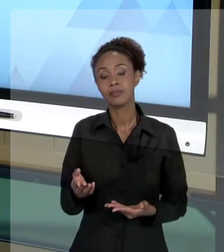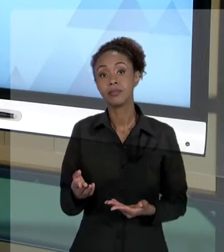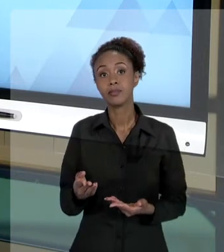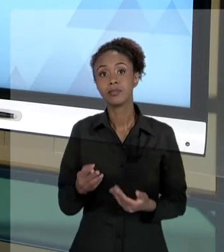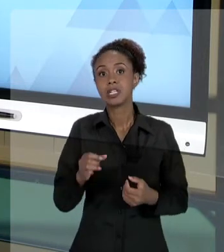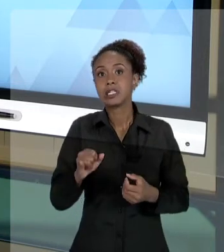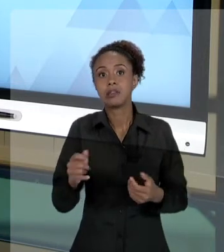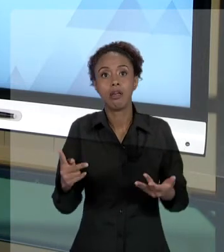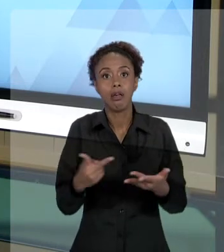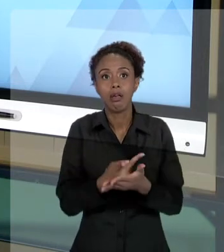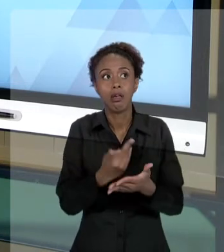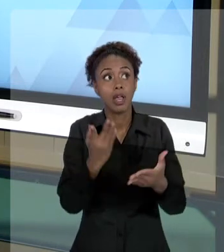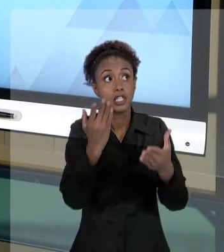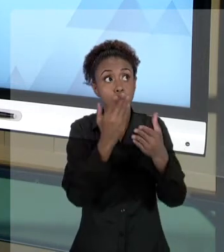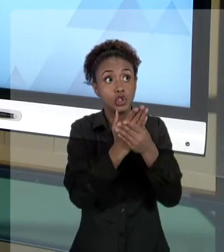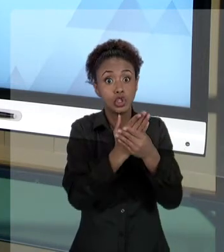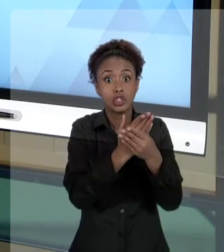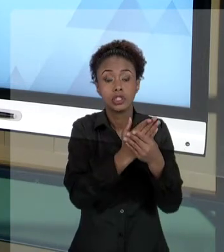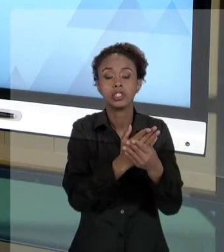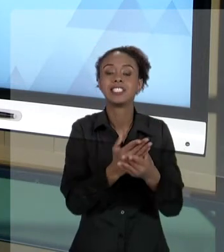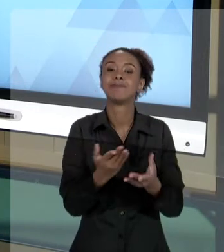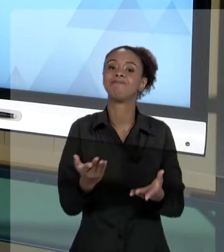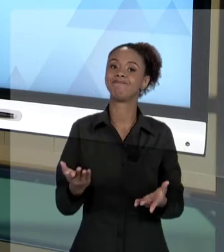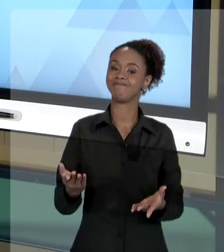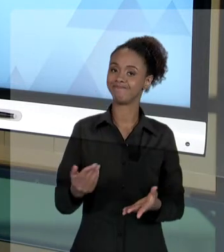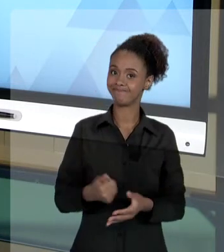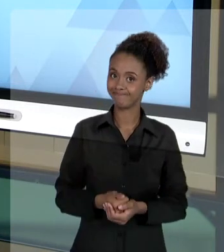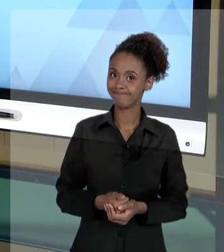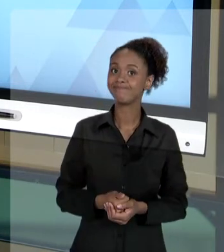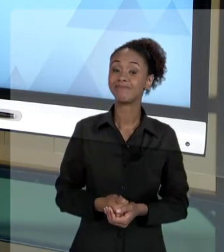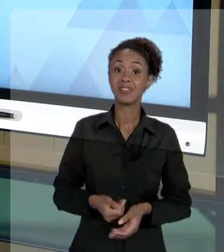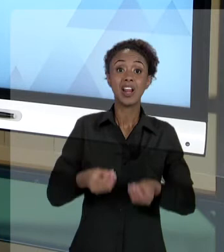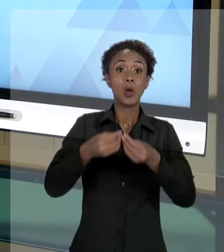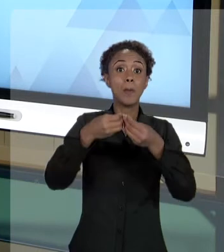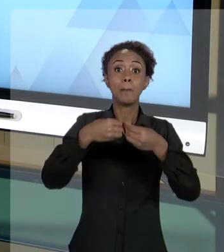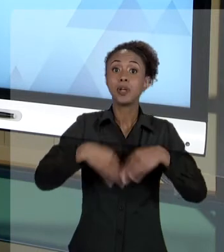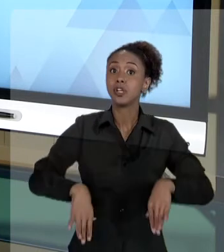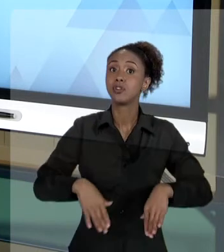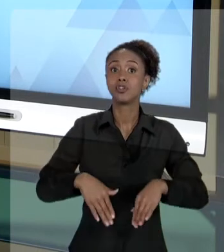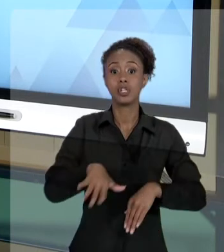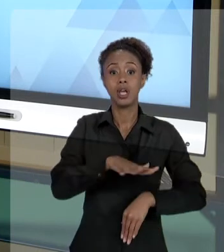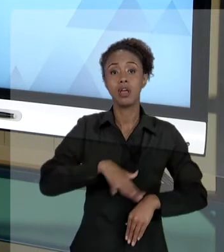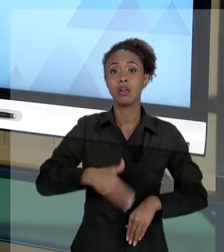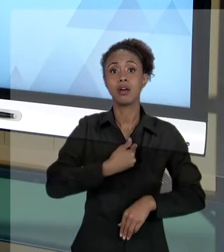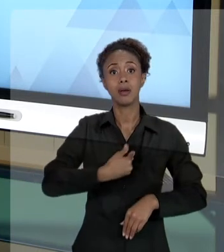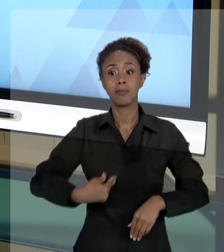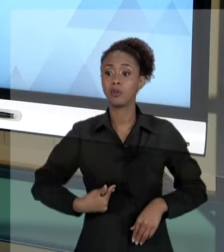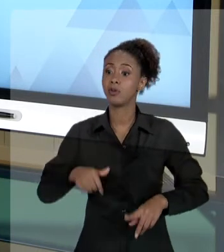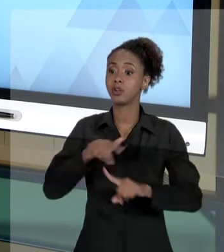PERCEBAM, É UM DANO MUITO GRANDE PARA O ERÁRIO PÚBLICO, PARA A SOCIEDADE, PARA TODOS. E ISSO QUE